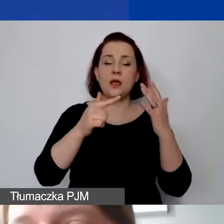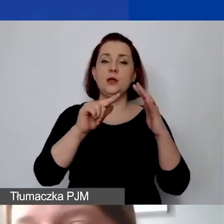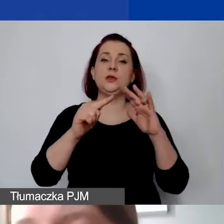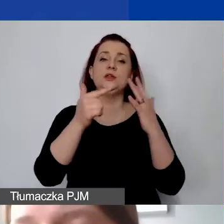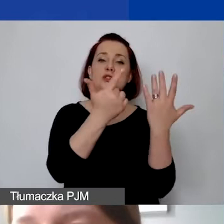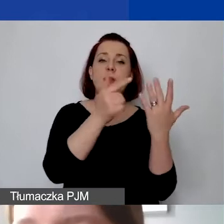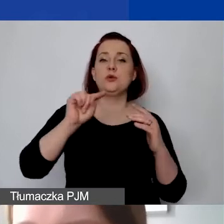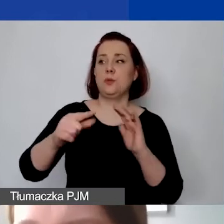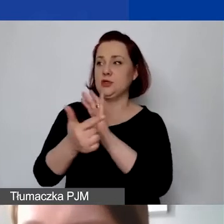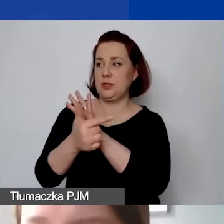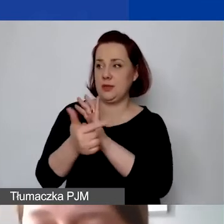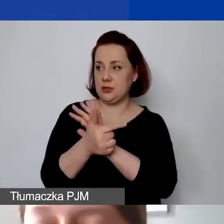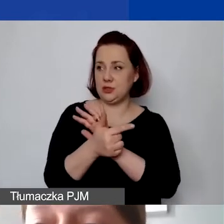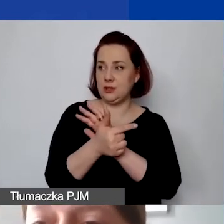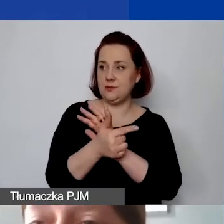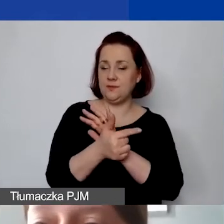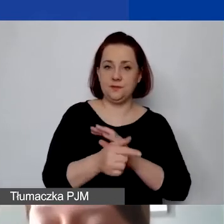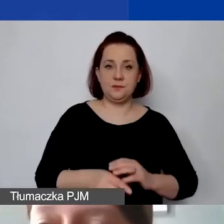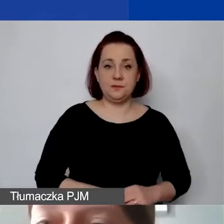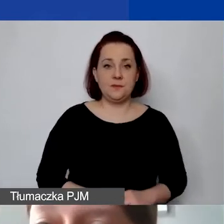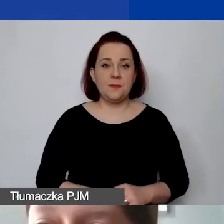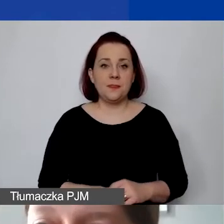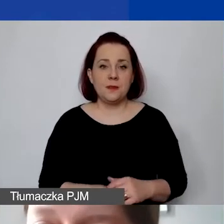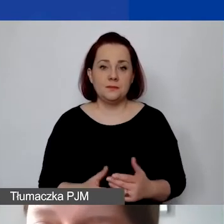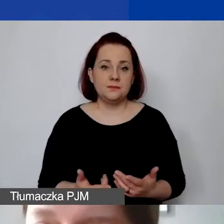Najlepiej najpierw zabudżetować wszystko w Excelu,